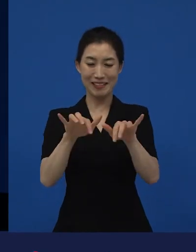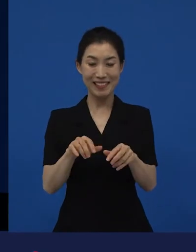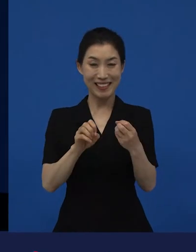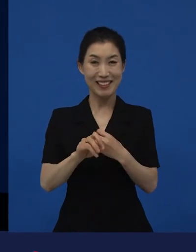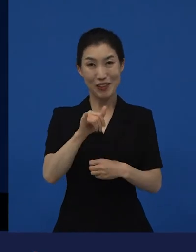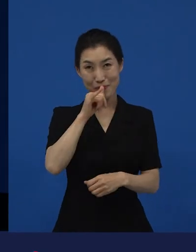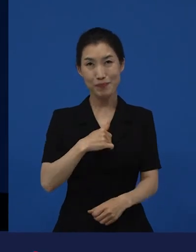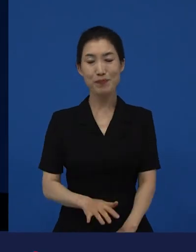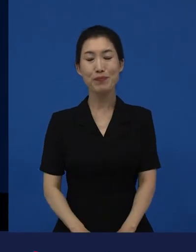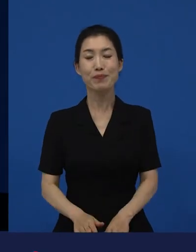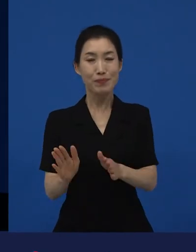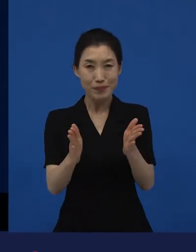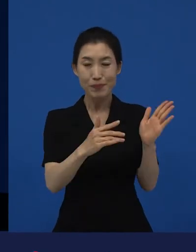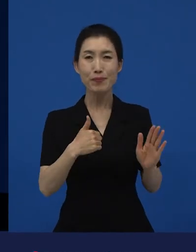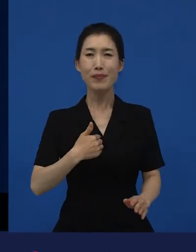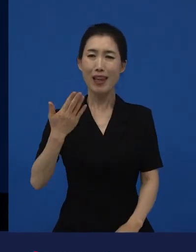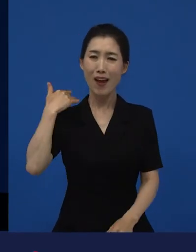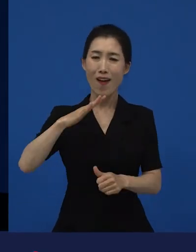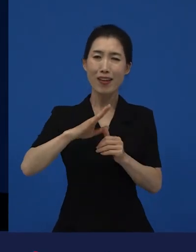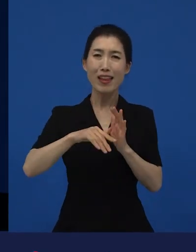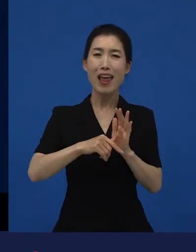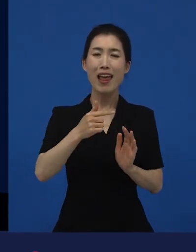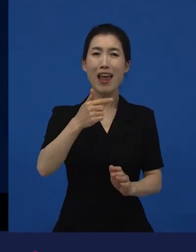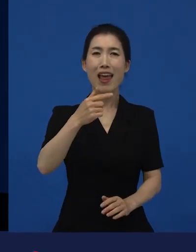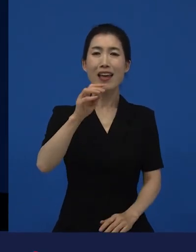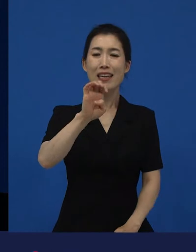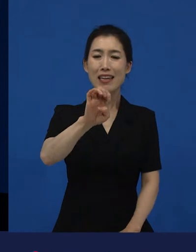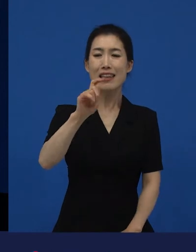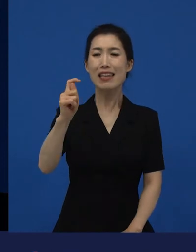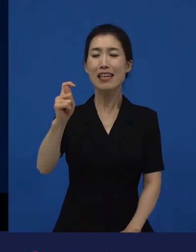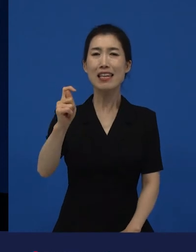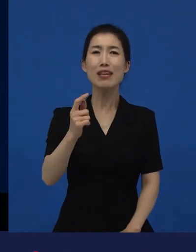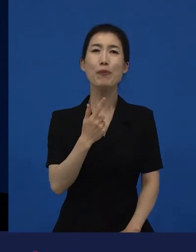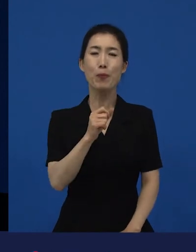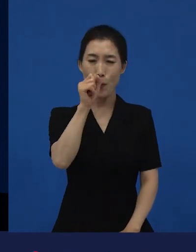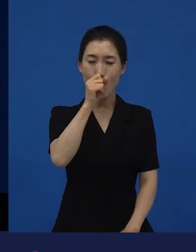를 좋아했던 제가 라는 영화를